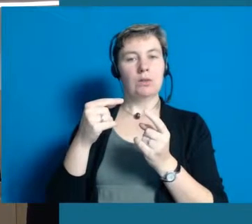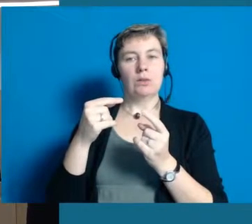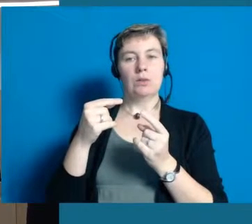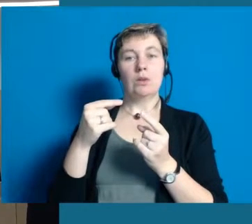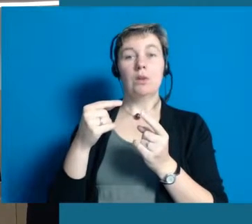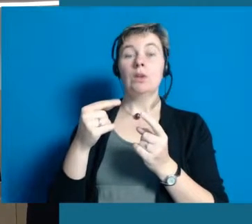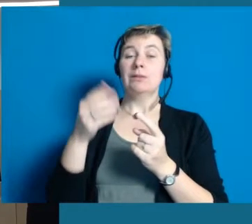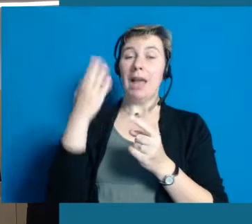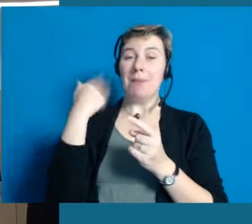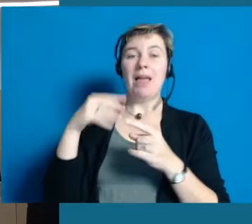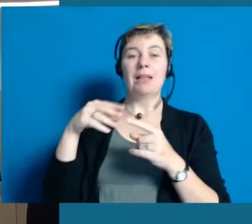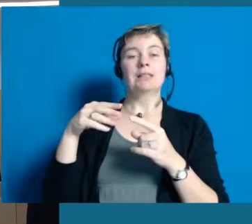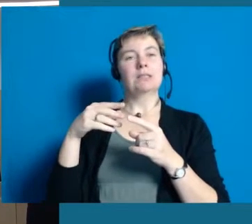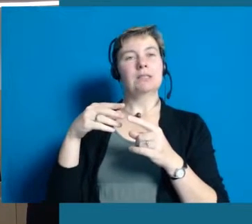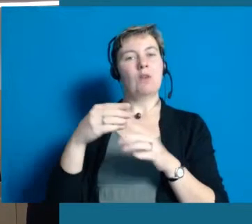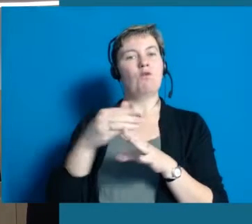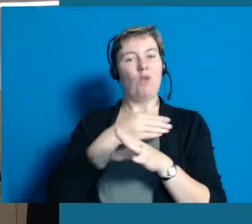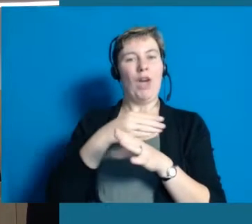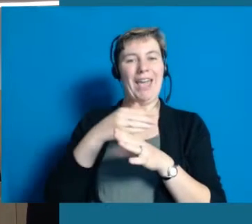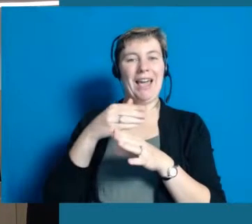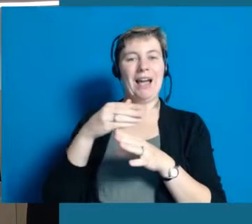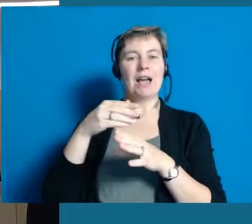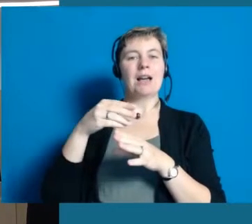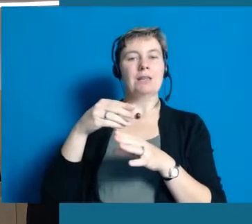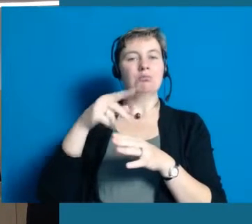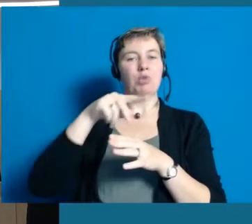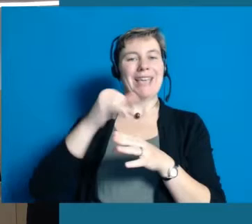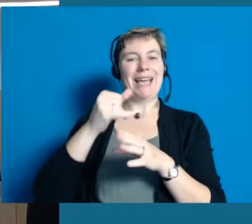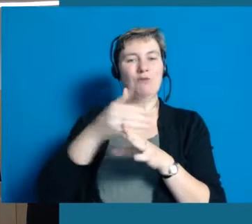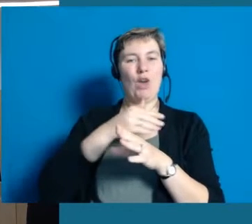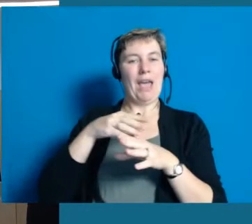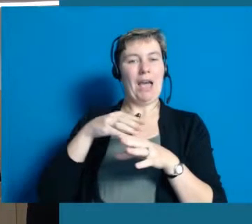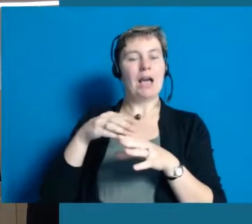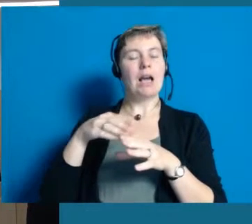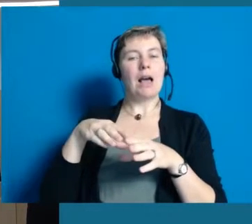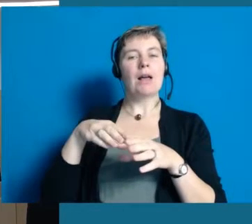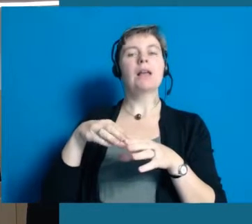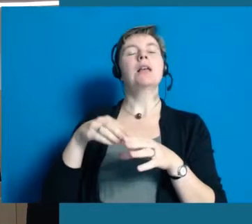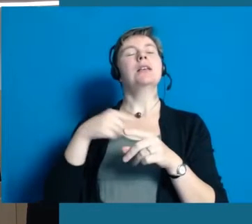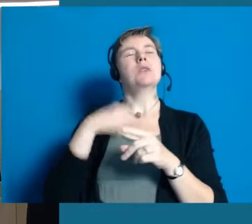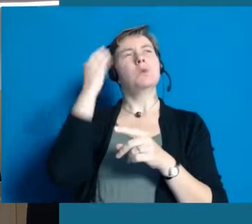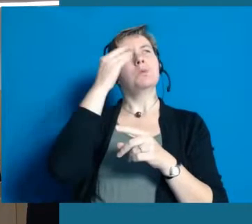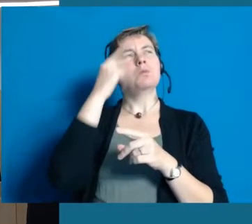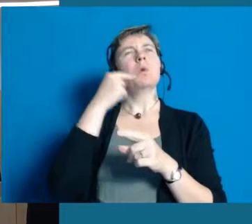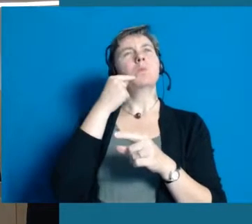dass wir den Umfang des Projektes vorher so nicht eingeschätzt haben.